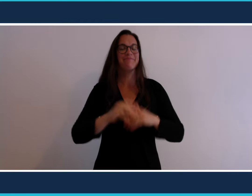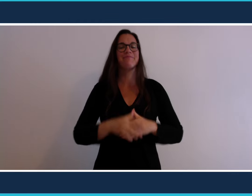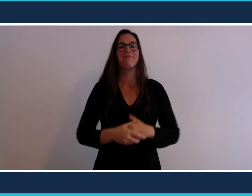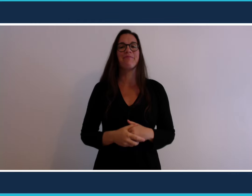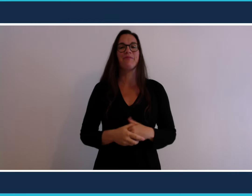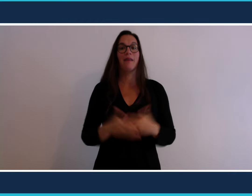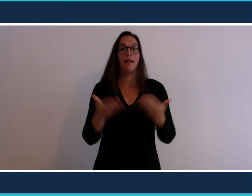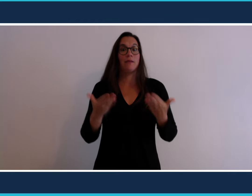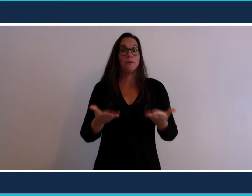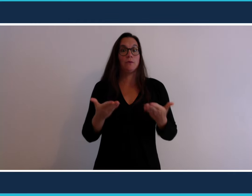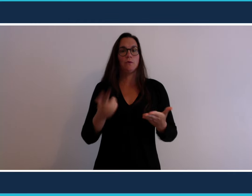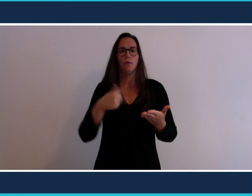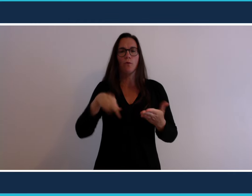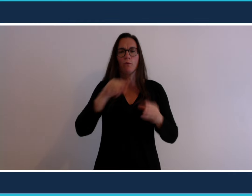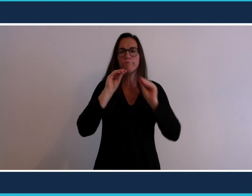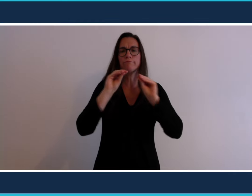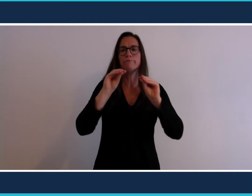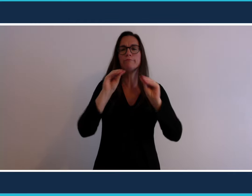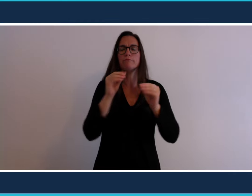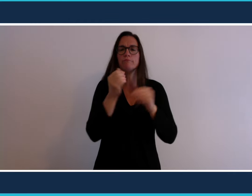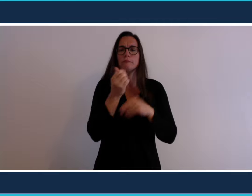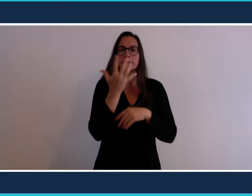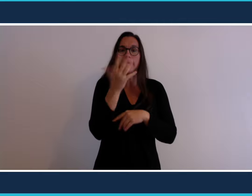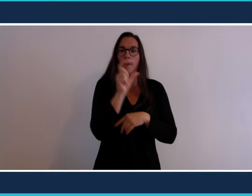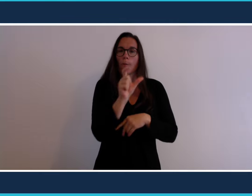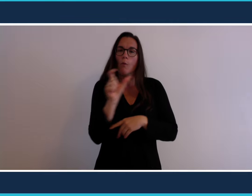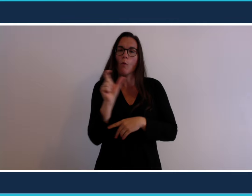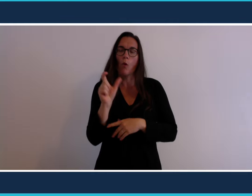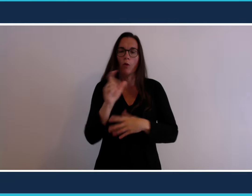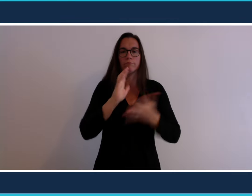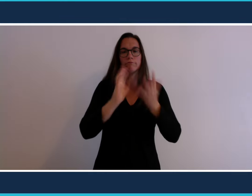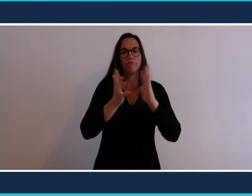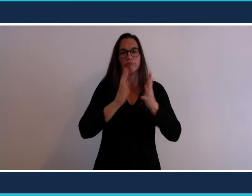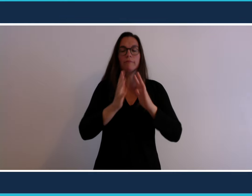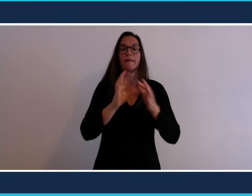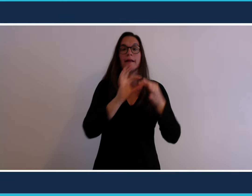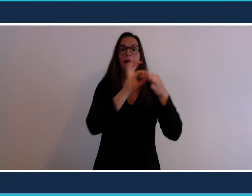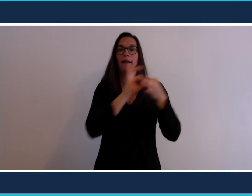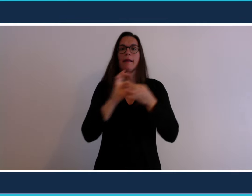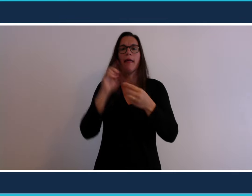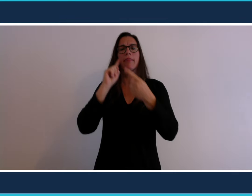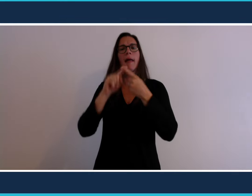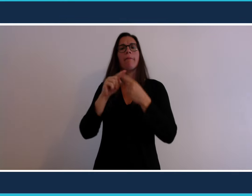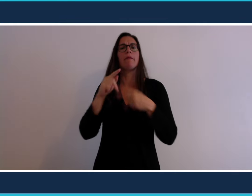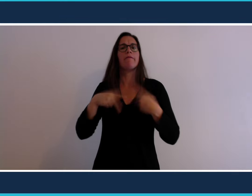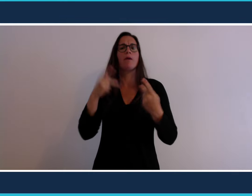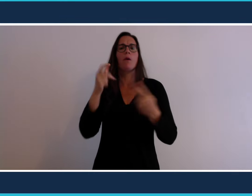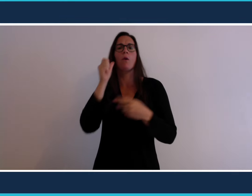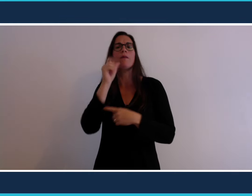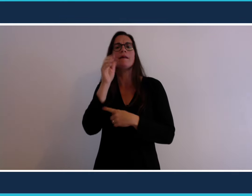Aujourd'hui nous allons apprendre à signer cinq mots sur un thème de notre quotidien :